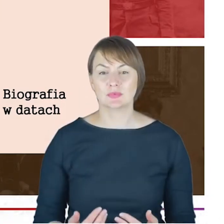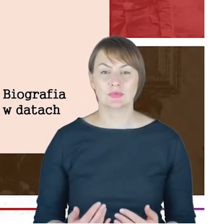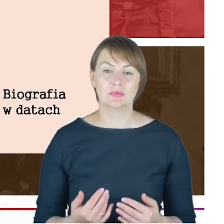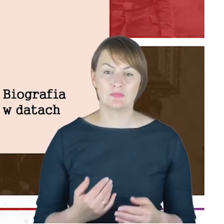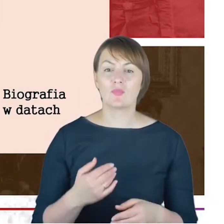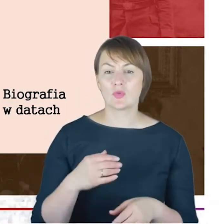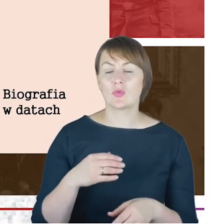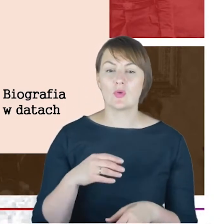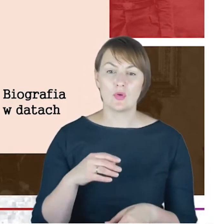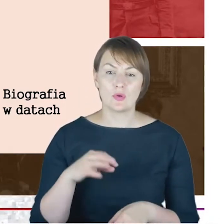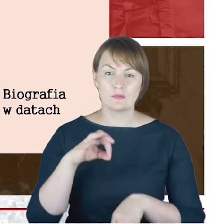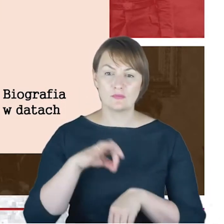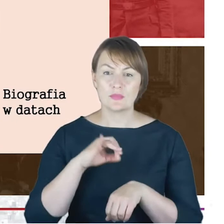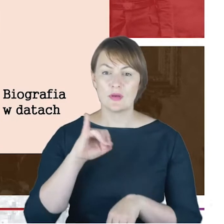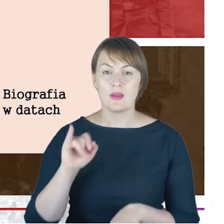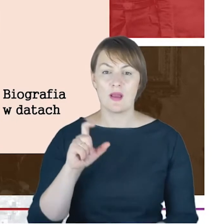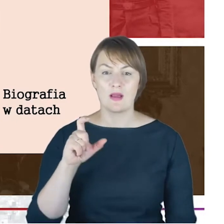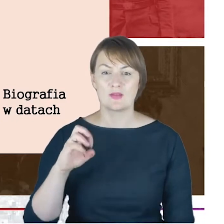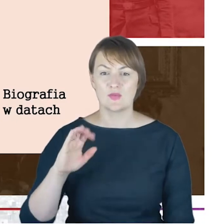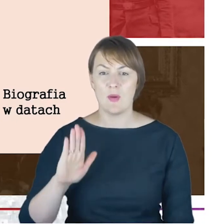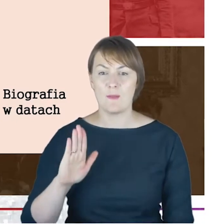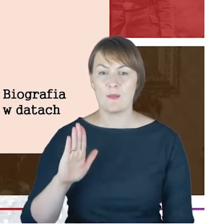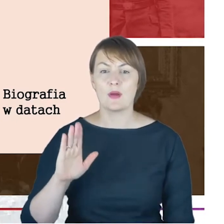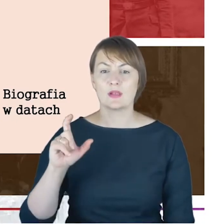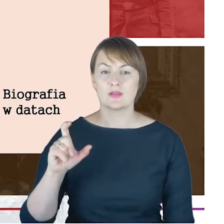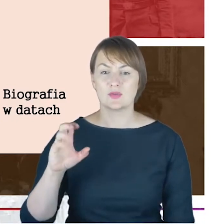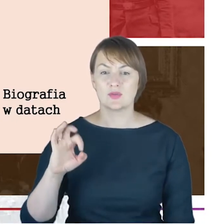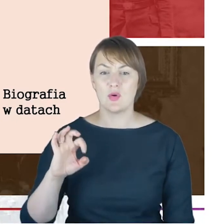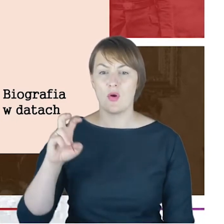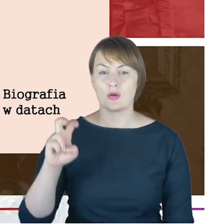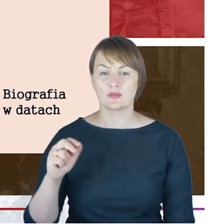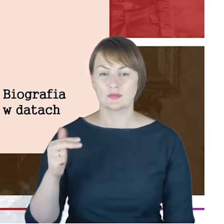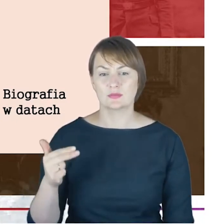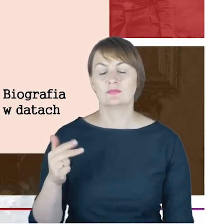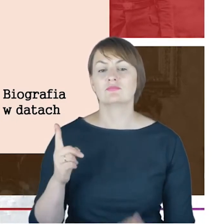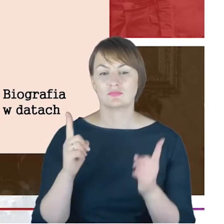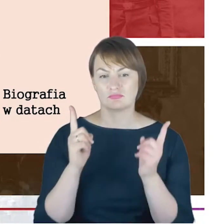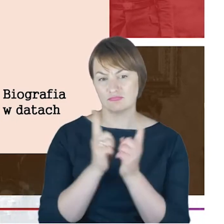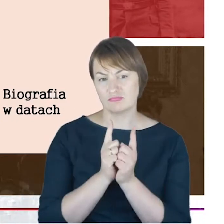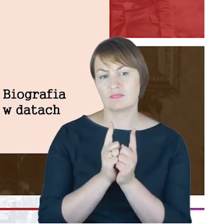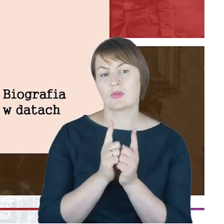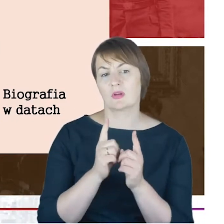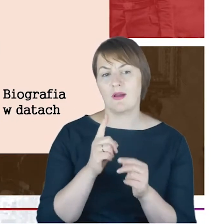w sposób taki w pełni udokumentowany, styka się z Hildesheimerem jako dwudziestoczteroletni młody